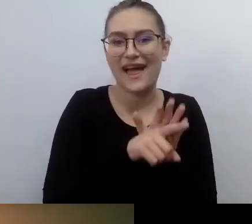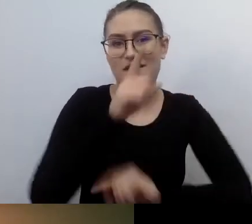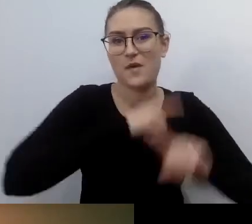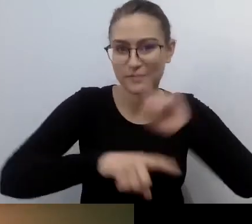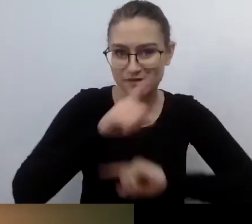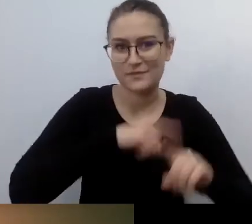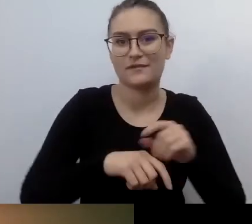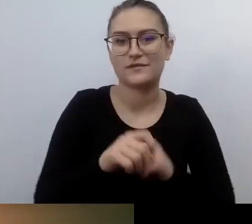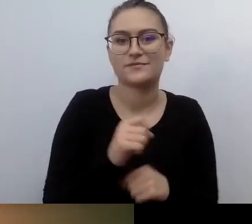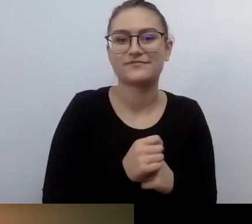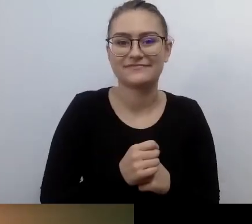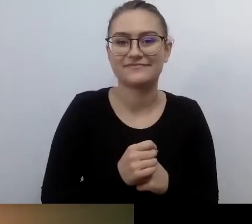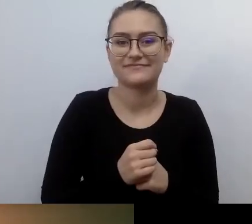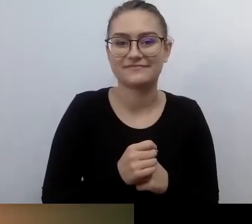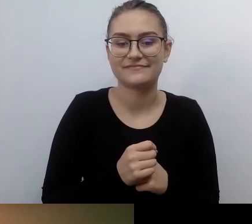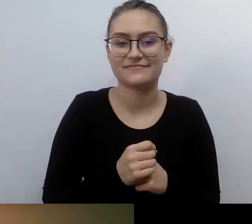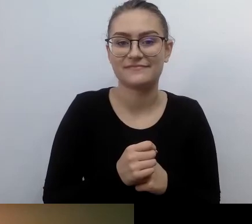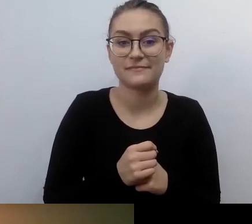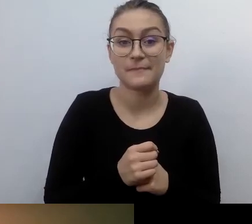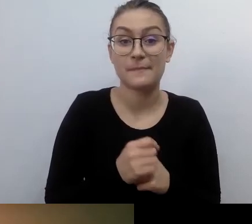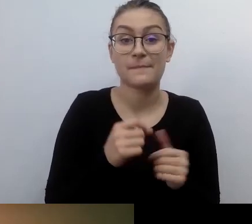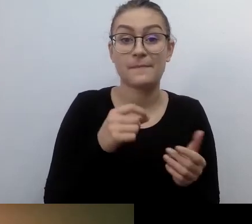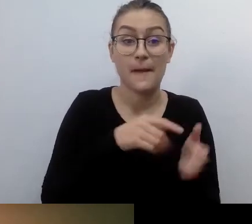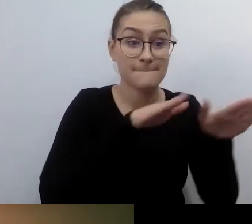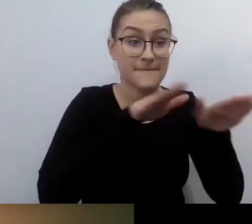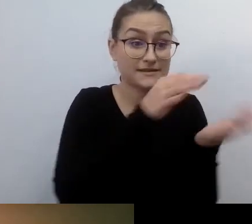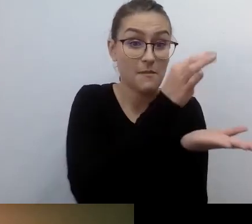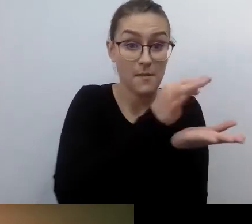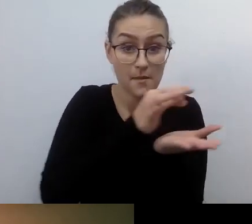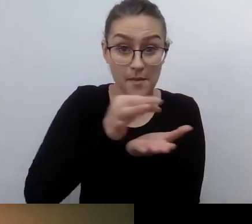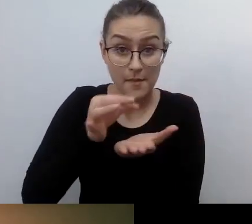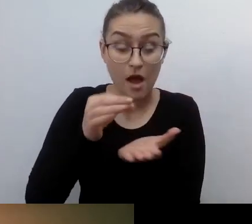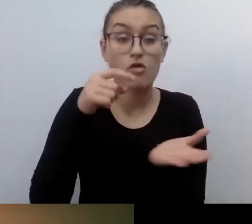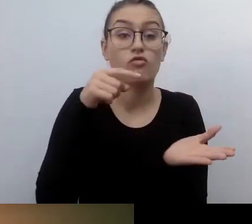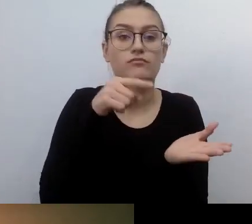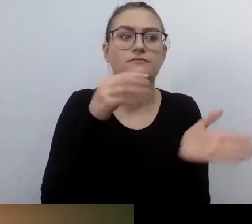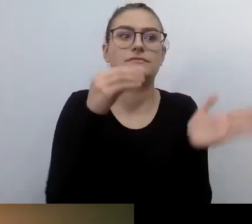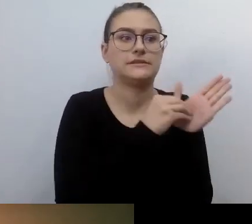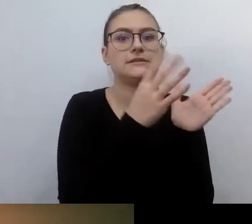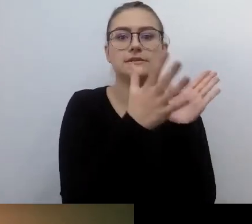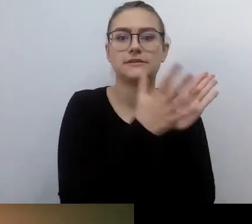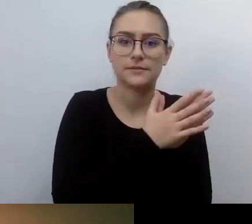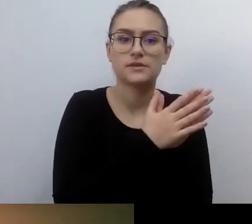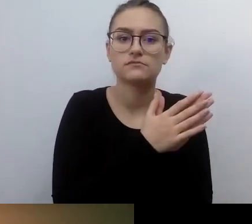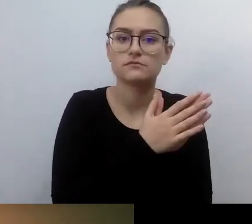Był zapis, że są gwarantowane dla osób, które rzeczywiście poruszają się tymi pojazdami